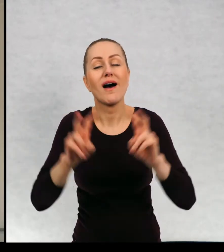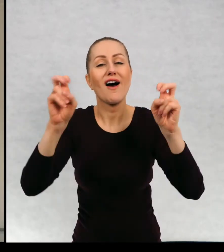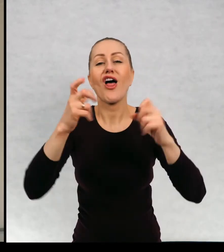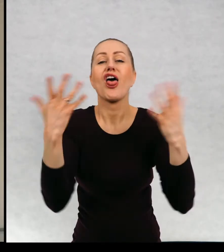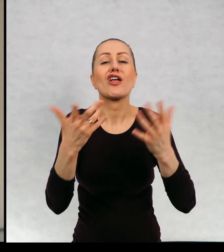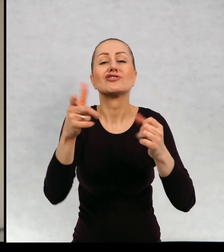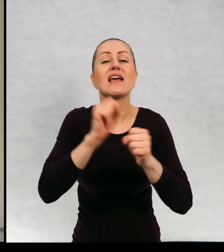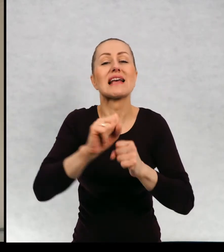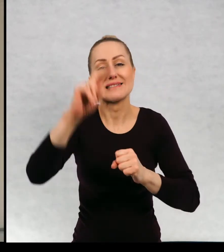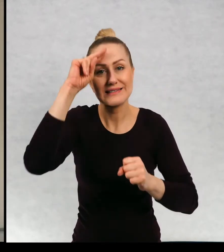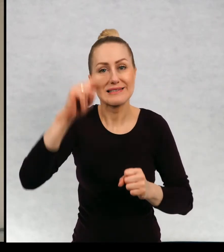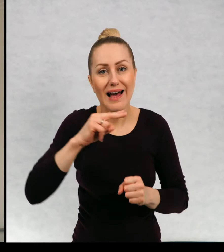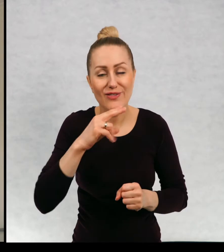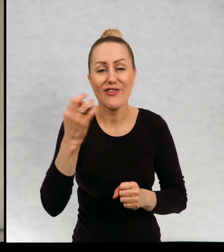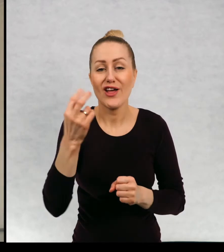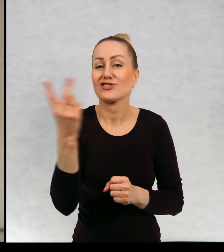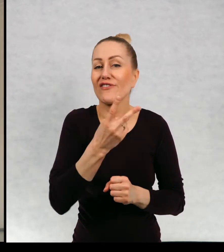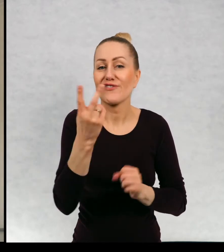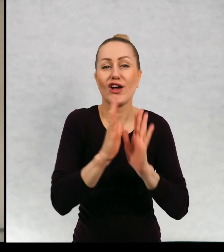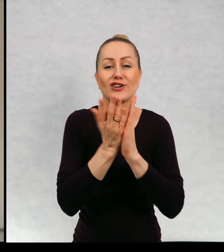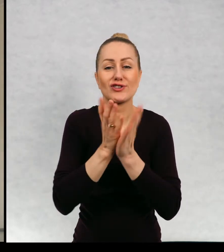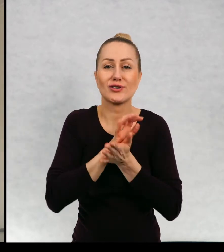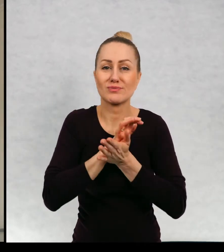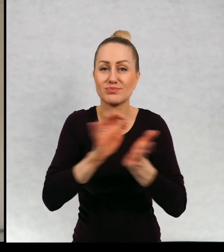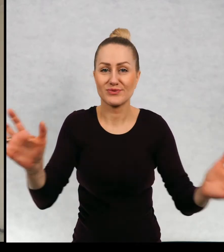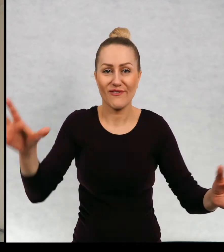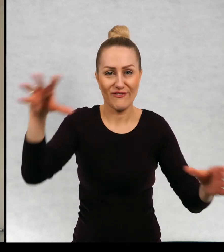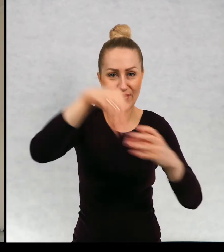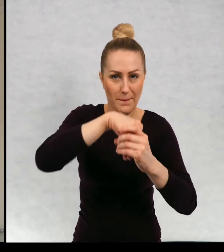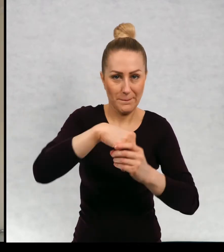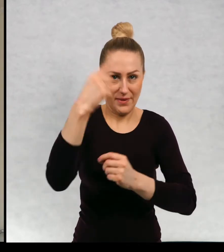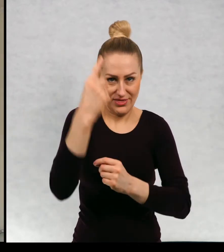Teraz te dwie części są wydane razem w jednej książce.